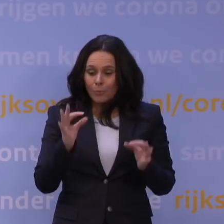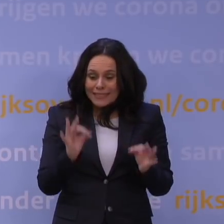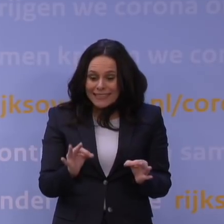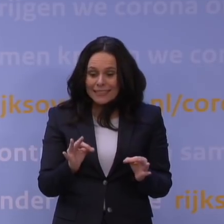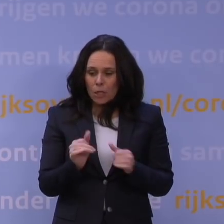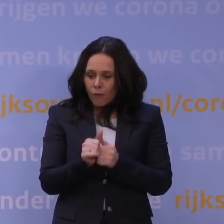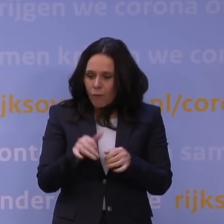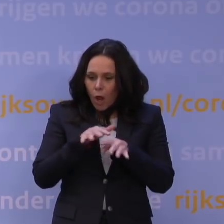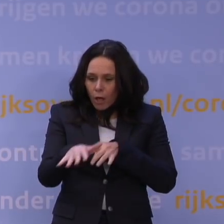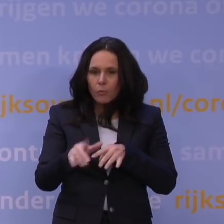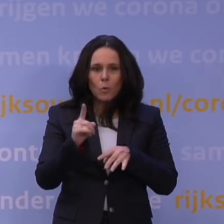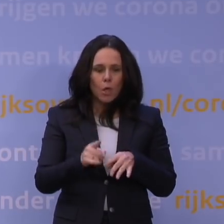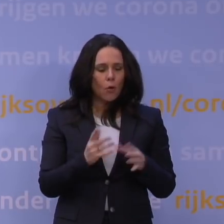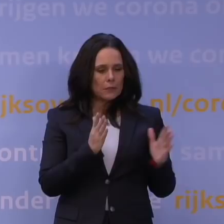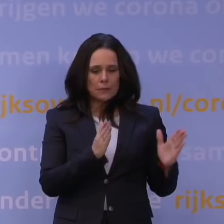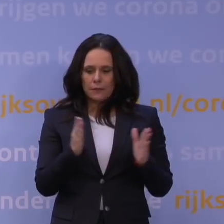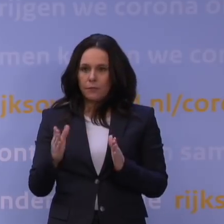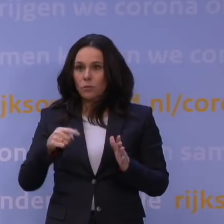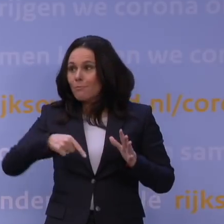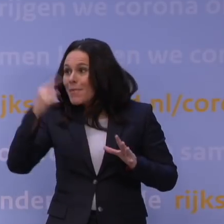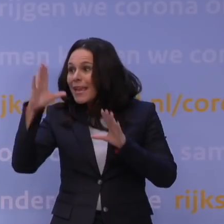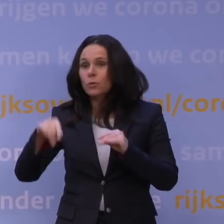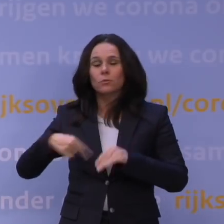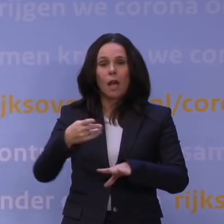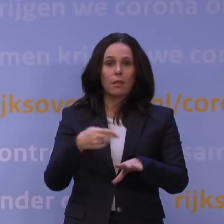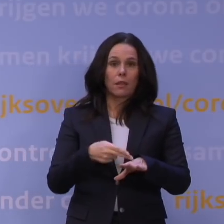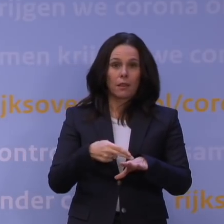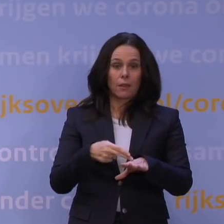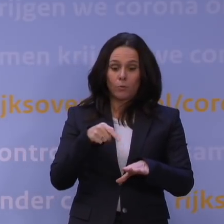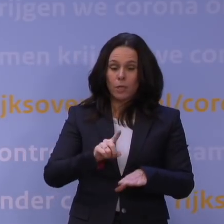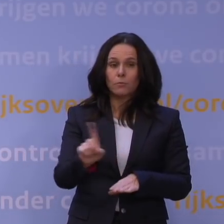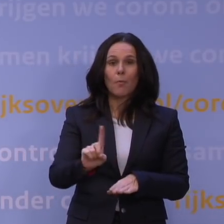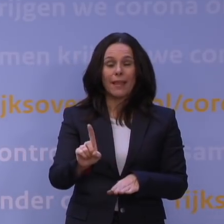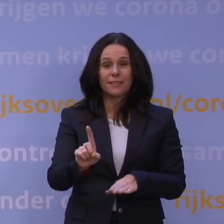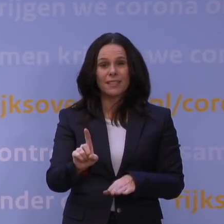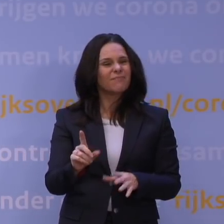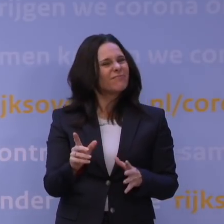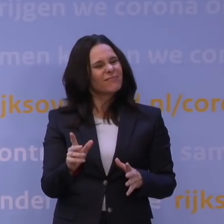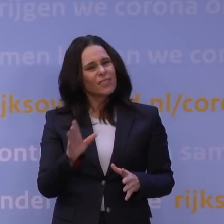Het moet ook proportioneel zijn, want als je dan veel meer zou doen dan nodig is op dat moment naar de inschatting, is dat ook heel schadelijk